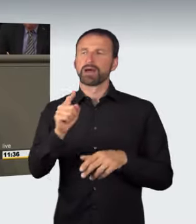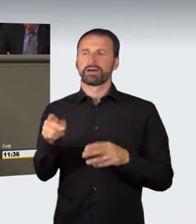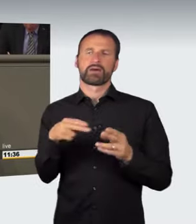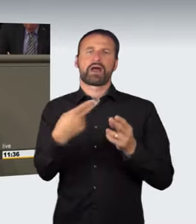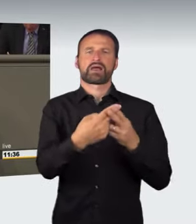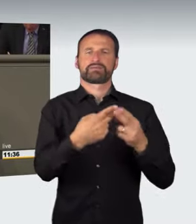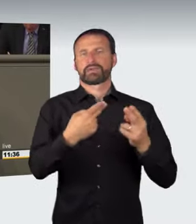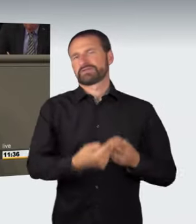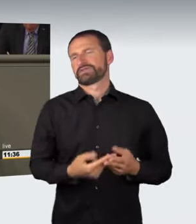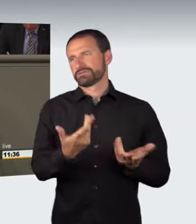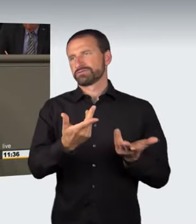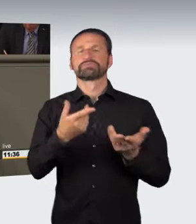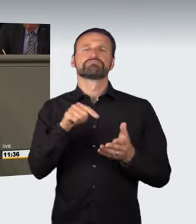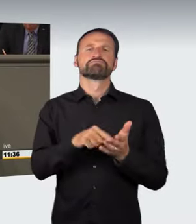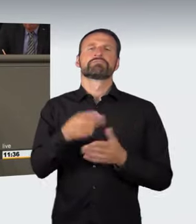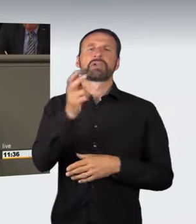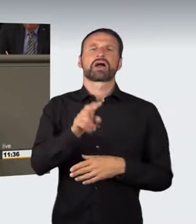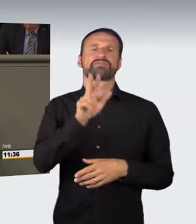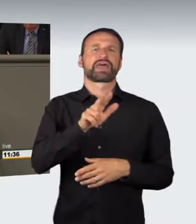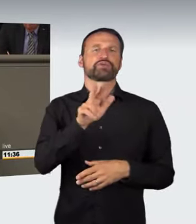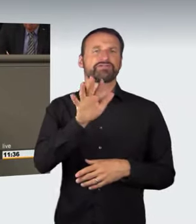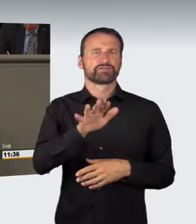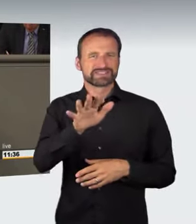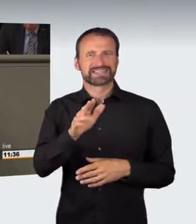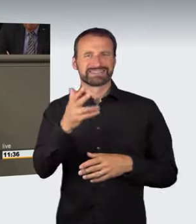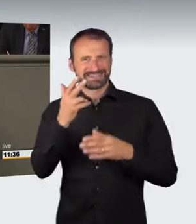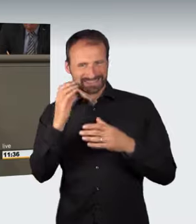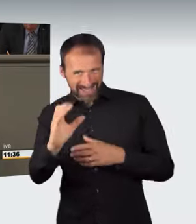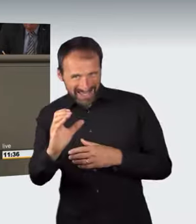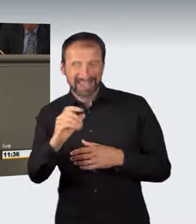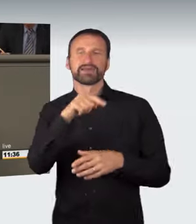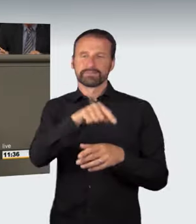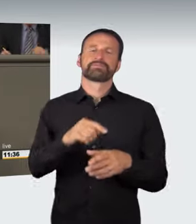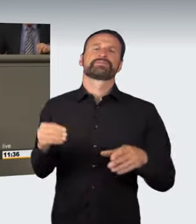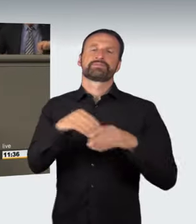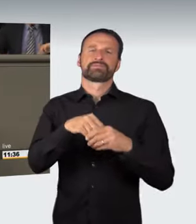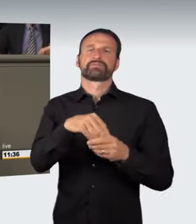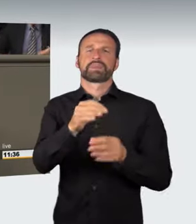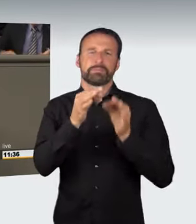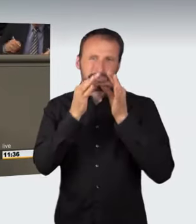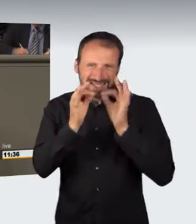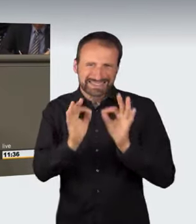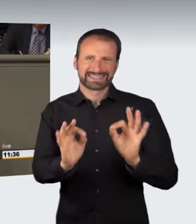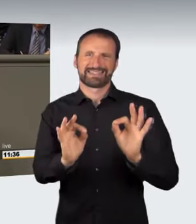indem § 315c präzisiert wird, indem die einschränkenden Bestimmungen